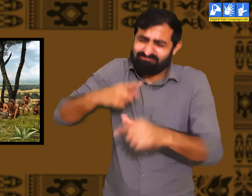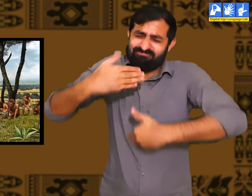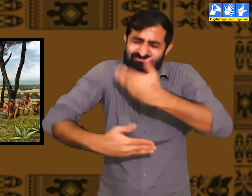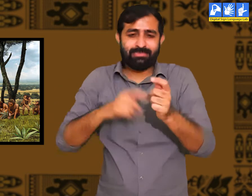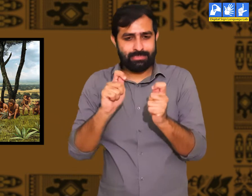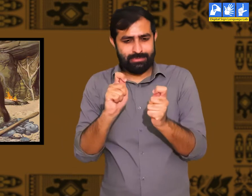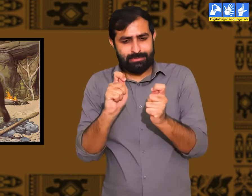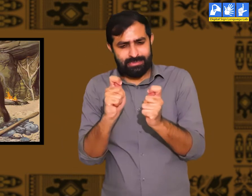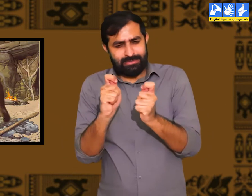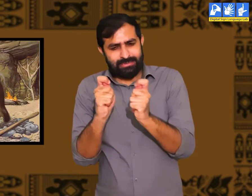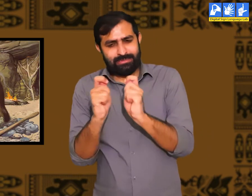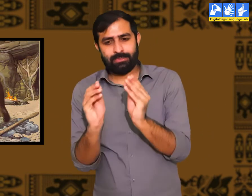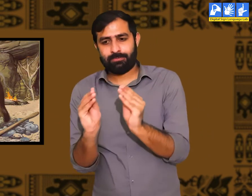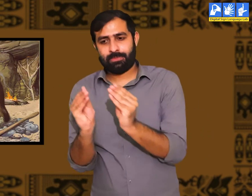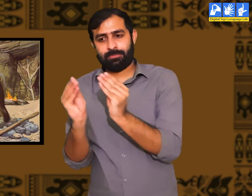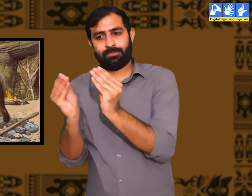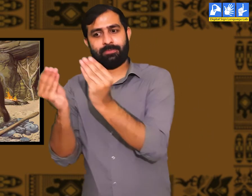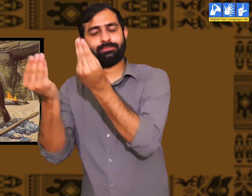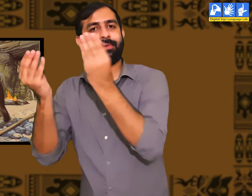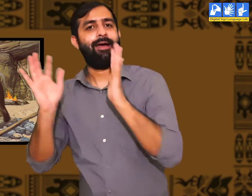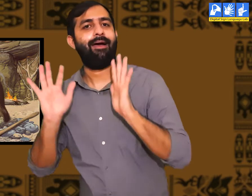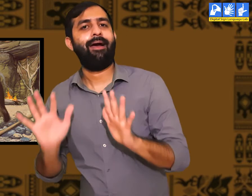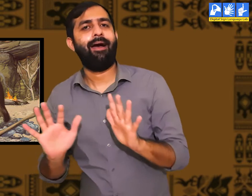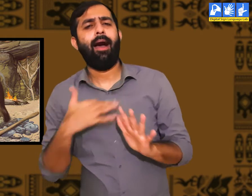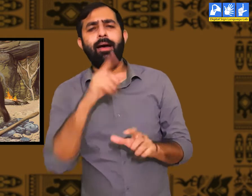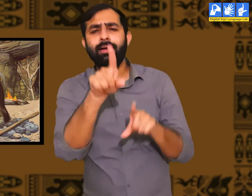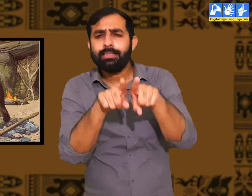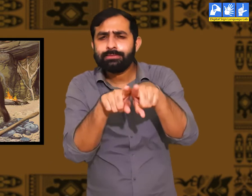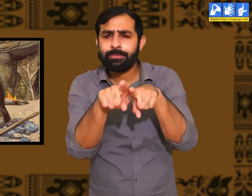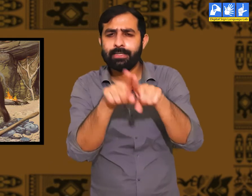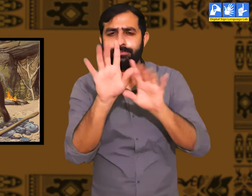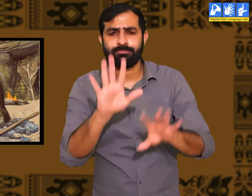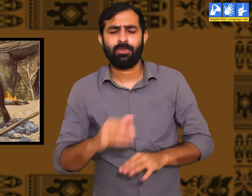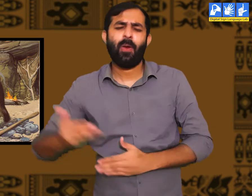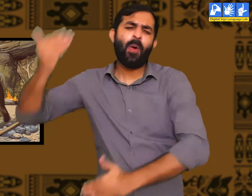परिवर्तन होने में कई साल लग जातें हैं। मैं इसका एक और उदाहरण देता हूँ।